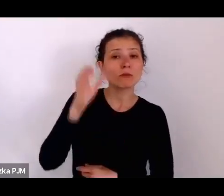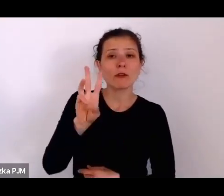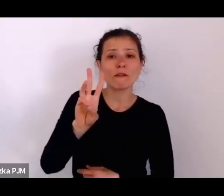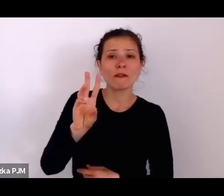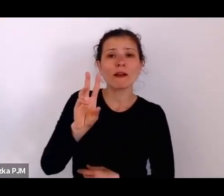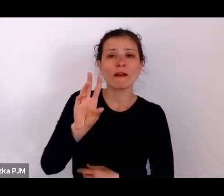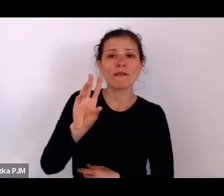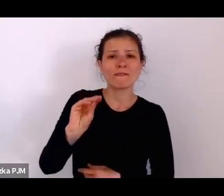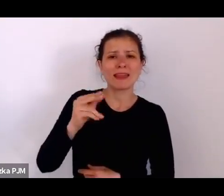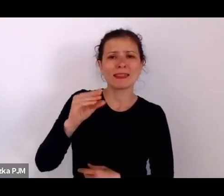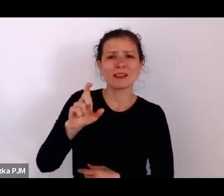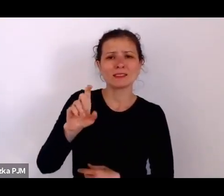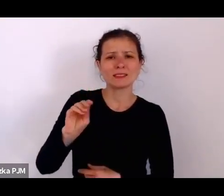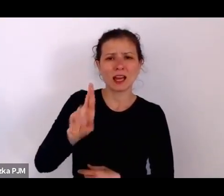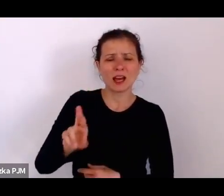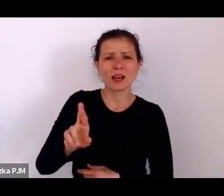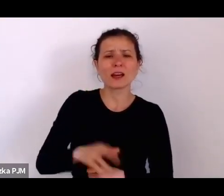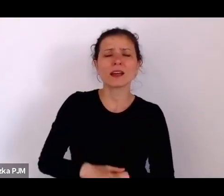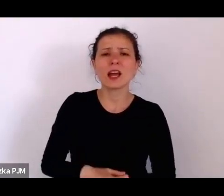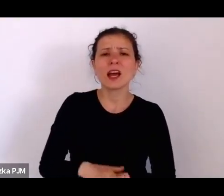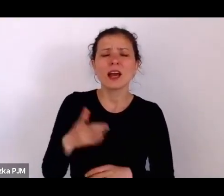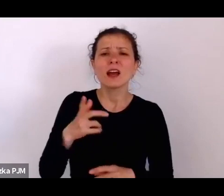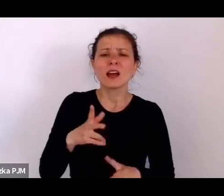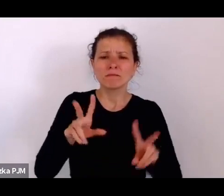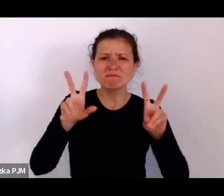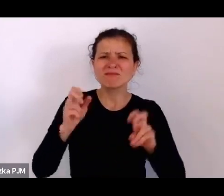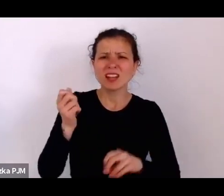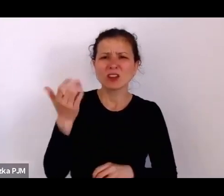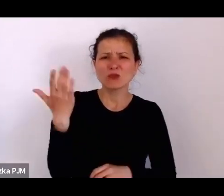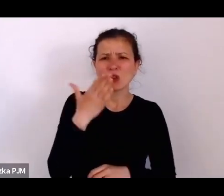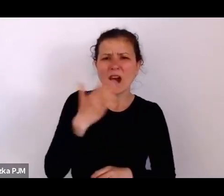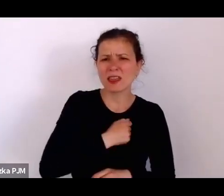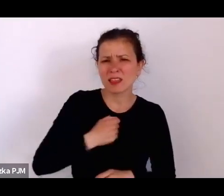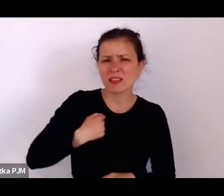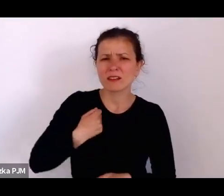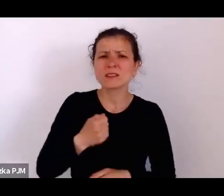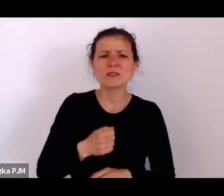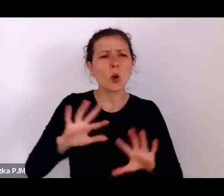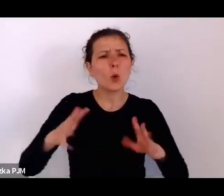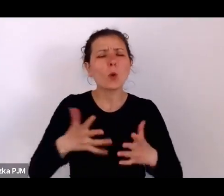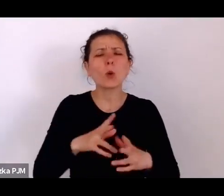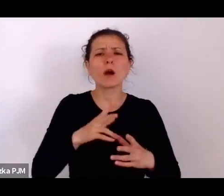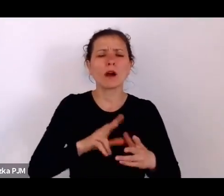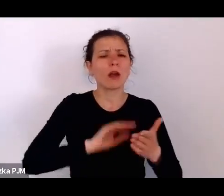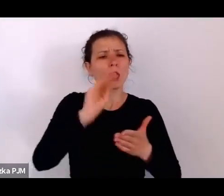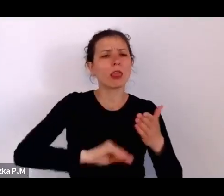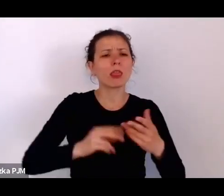czyli tych reportażach dotyczących biednych ulic zamieszkiwanych przez tą społeczność żydowską